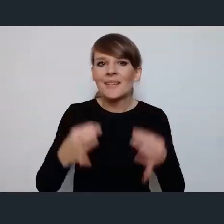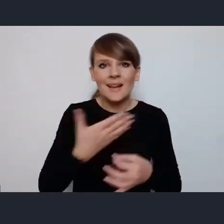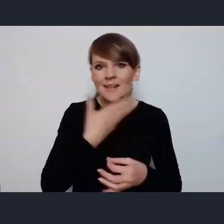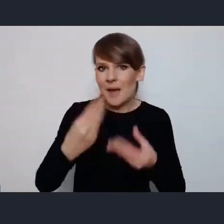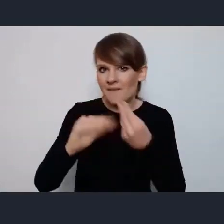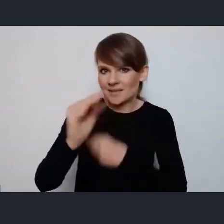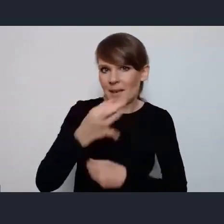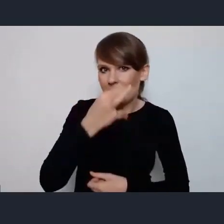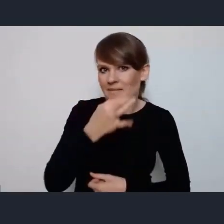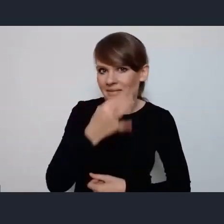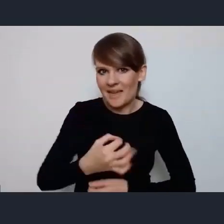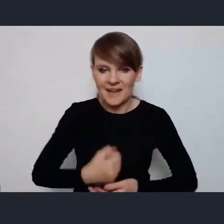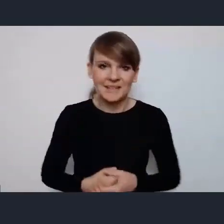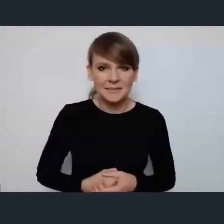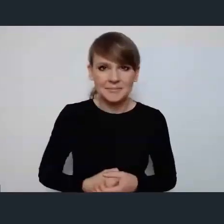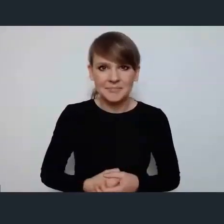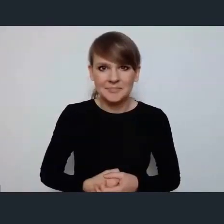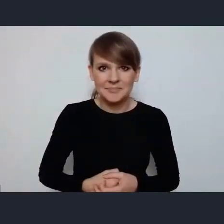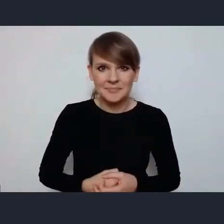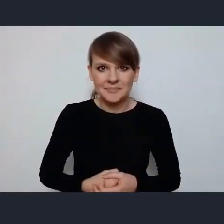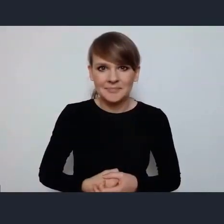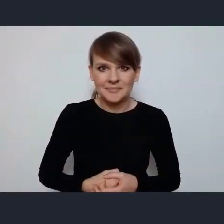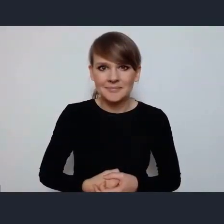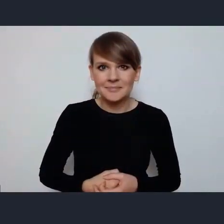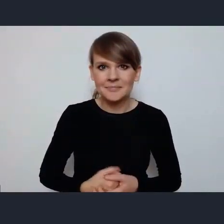w związku z tym chciałem na zakończenie powiedzieć tak,